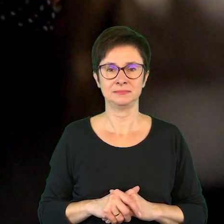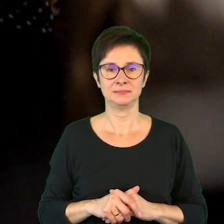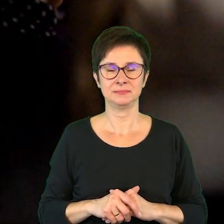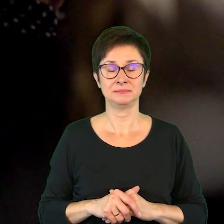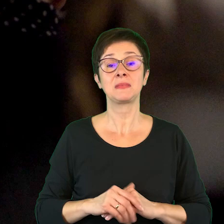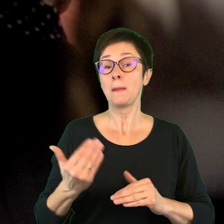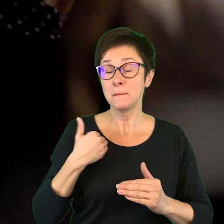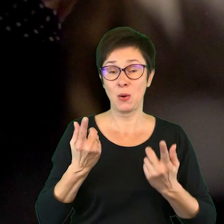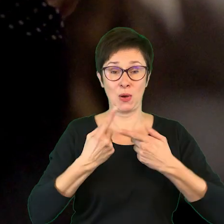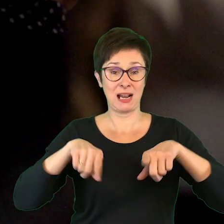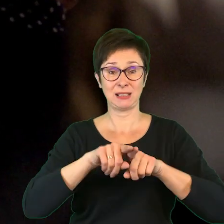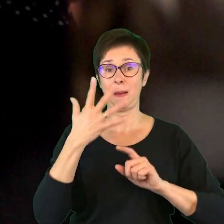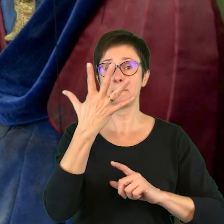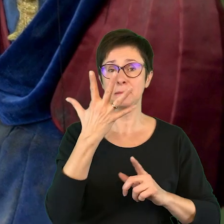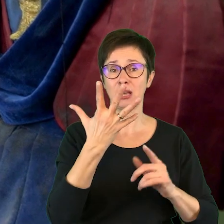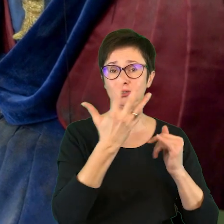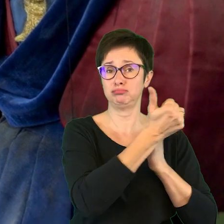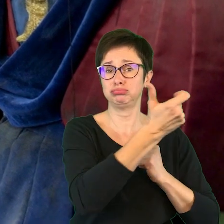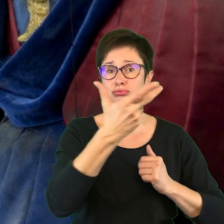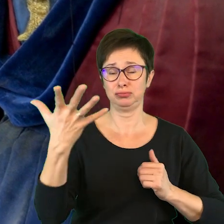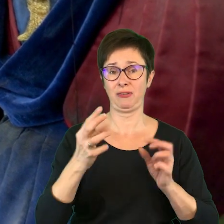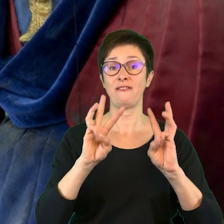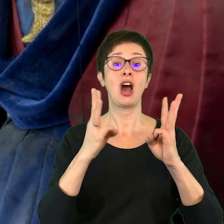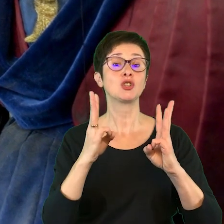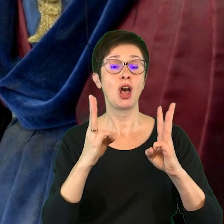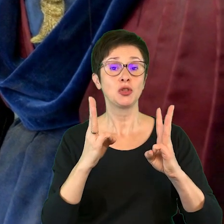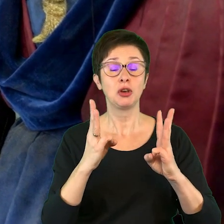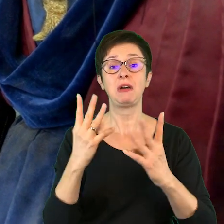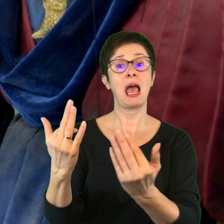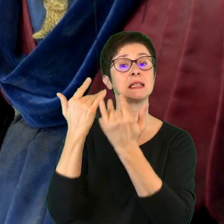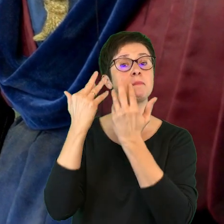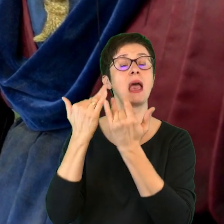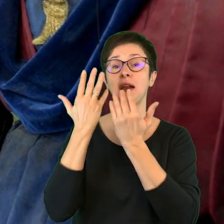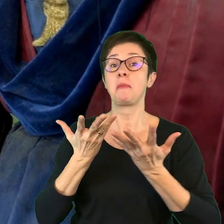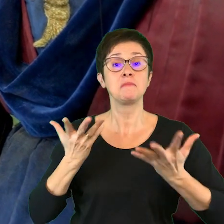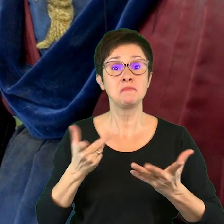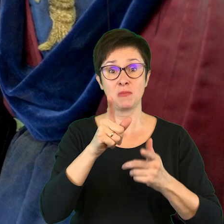Zrealizowaliśmy także pięć cyklów warsztatowych, zainspirowanych spektaklami